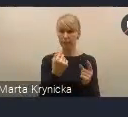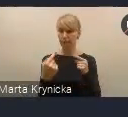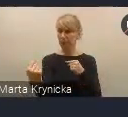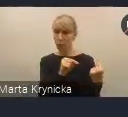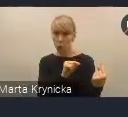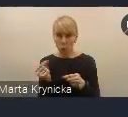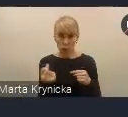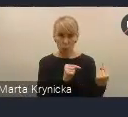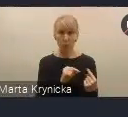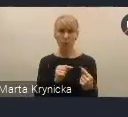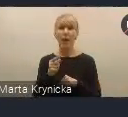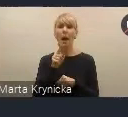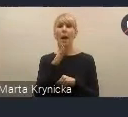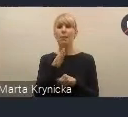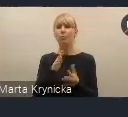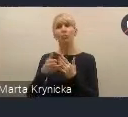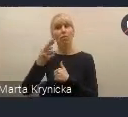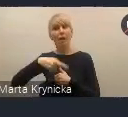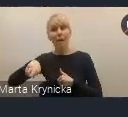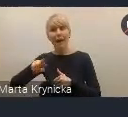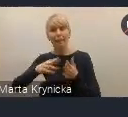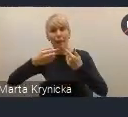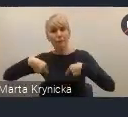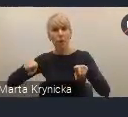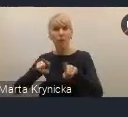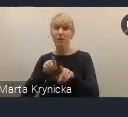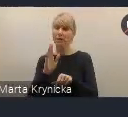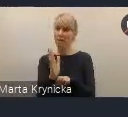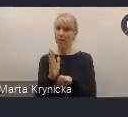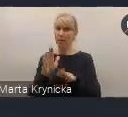ale Rada Wykonawcza będzie takim stałym ciałem,